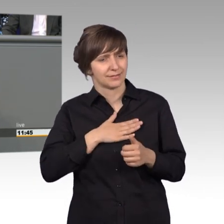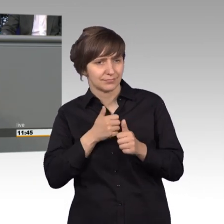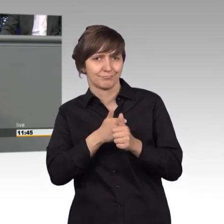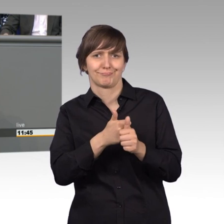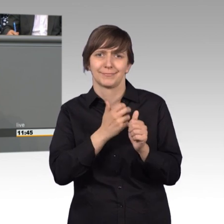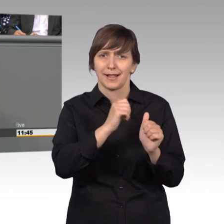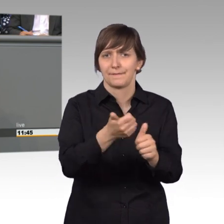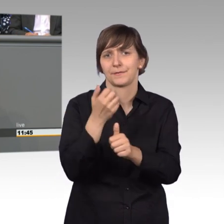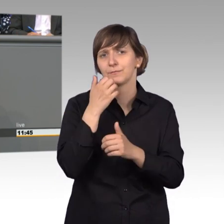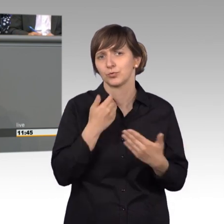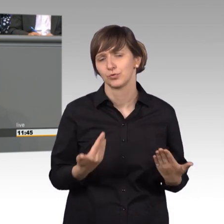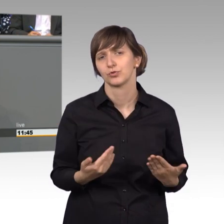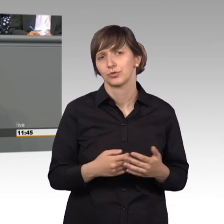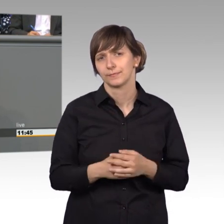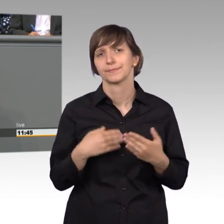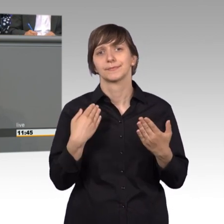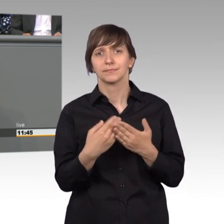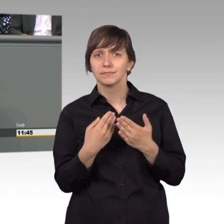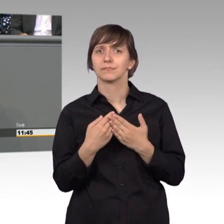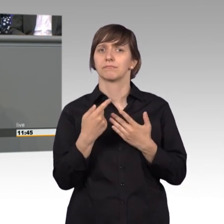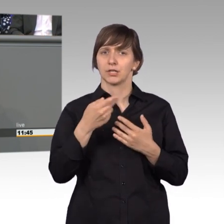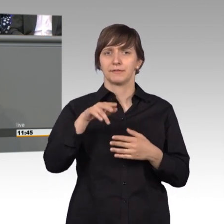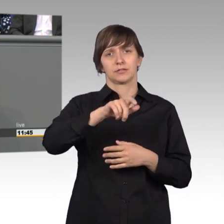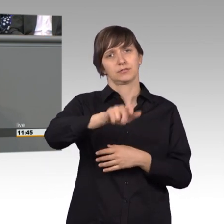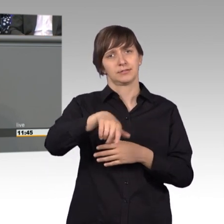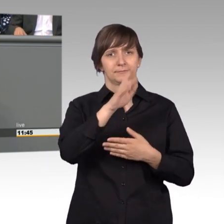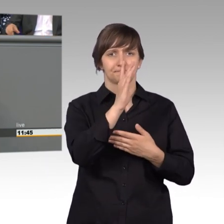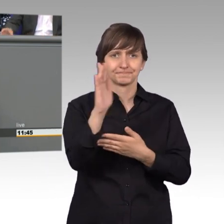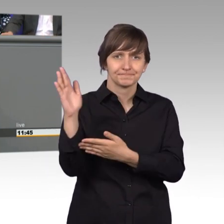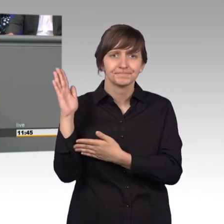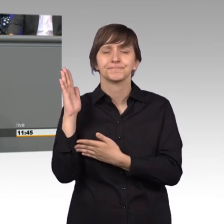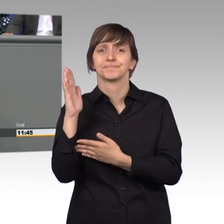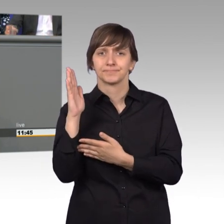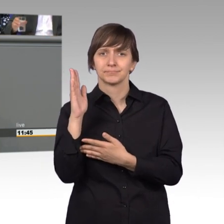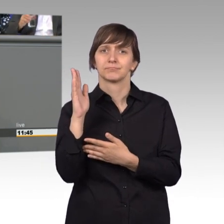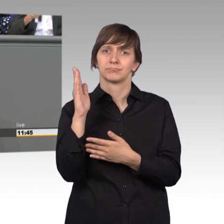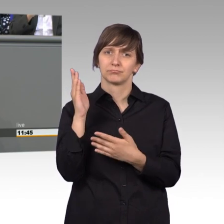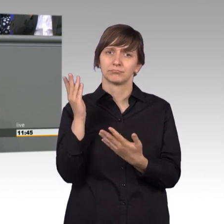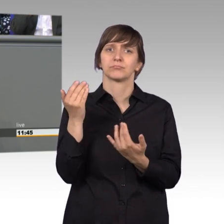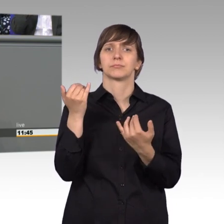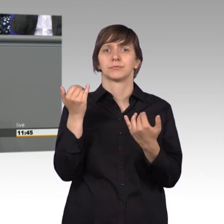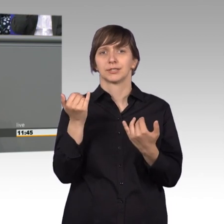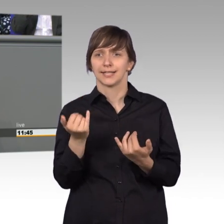so sind mir gerade diejenigen, die hier vorne gestanden haben und sich gerade nach vorne spielten muss ich sagen